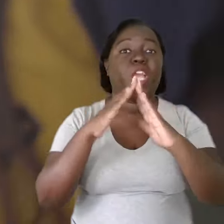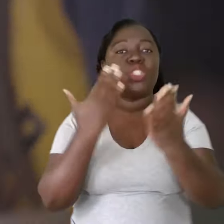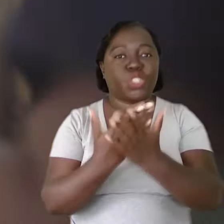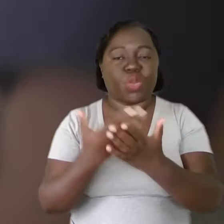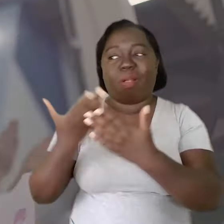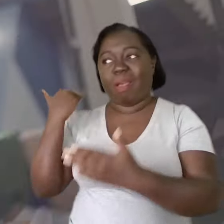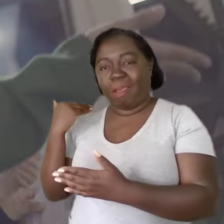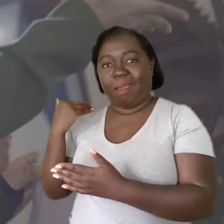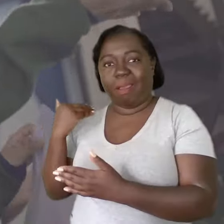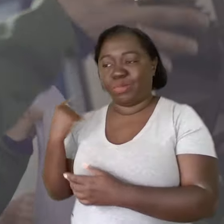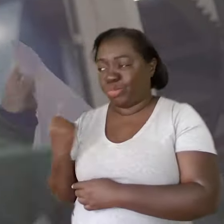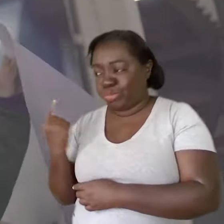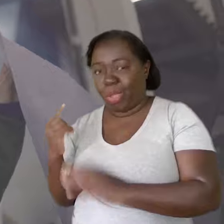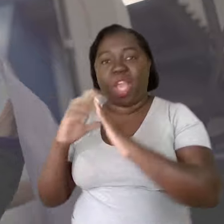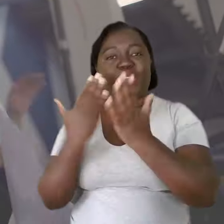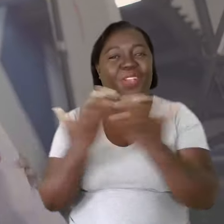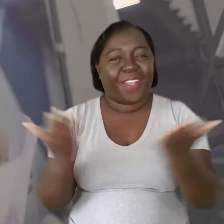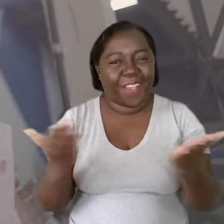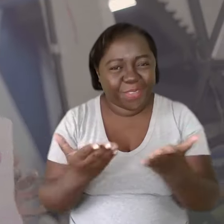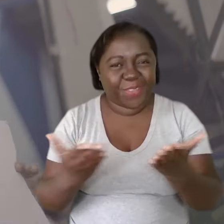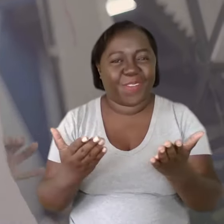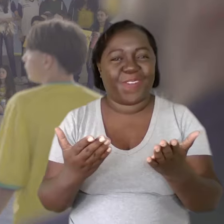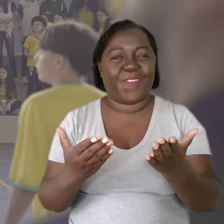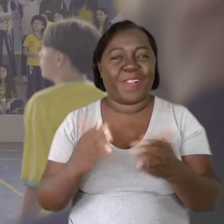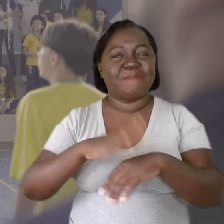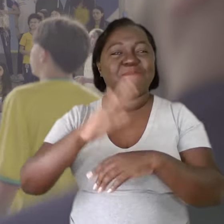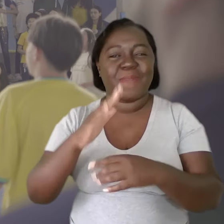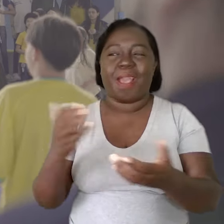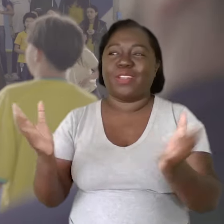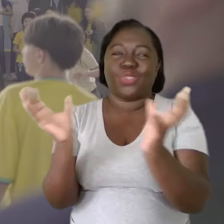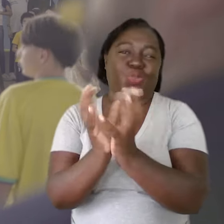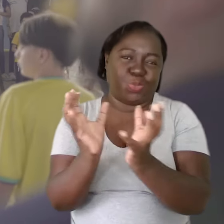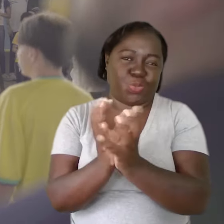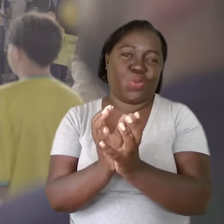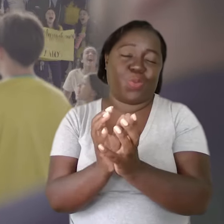A escola de antes, individual, a escola de hoje, mais coletiva.